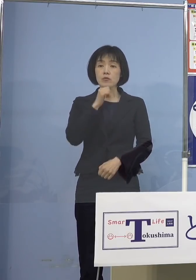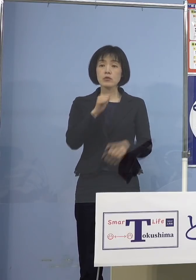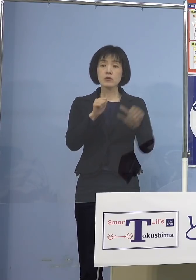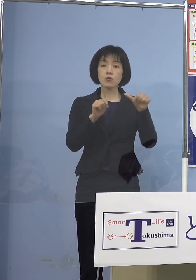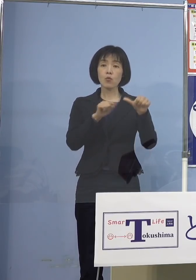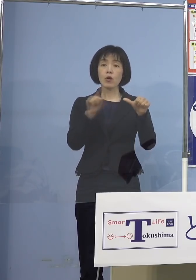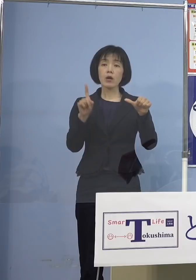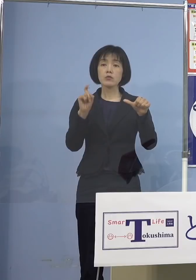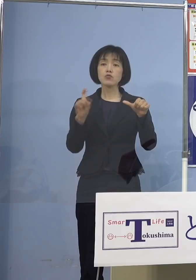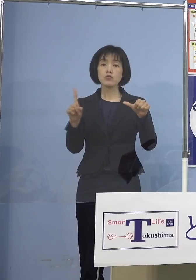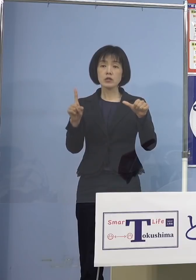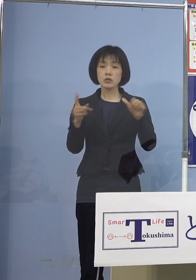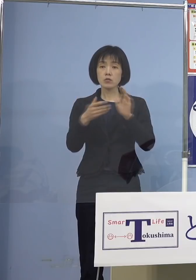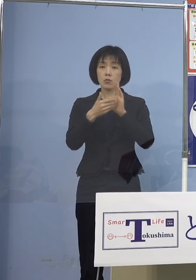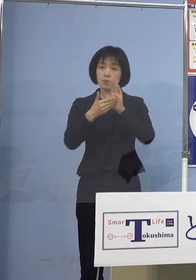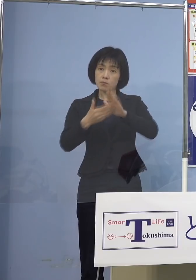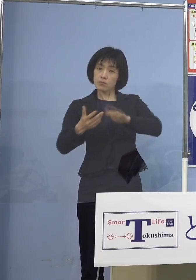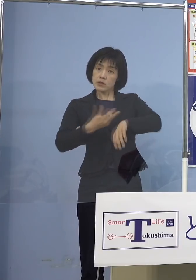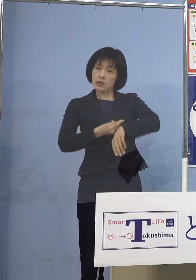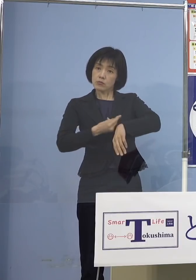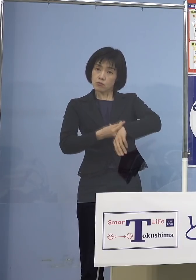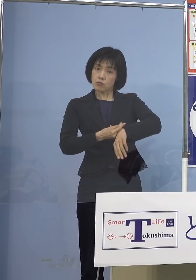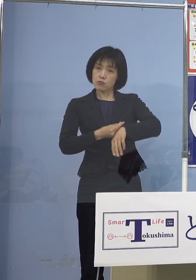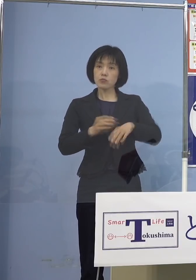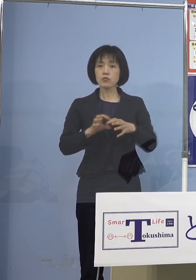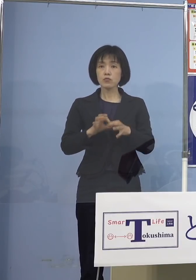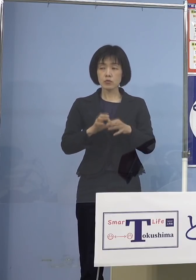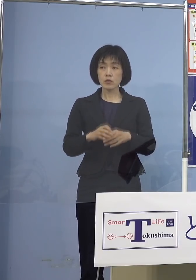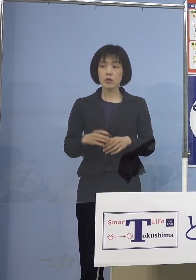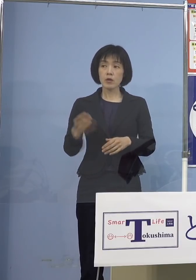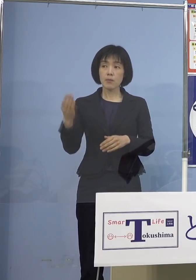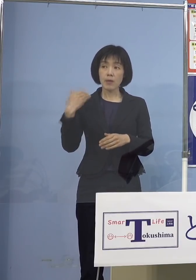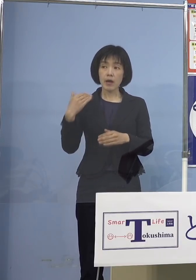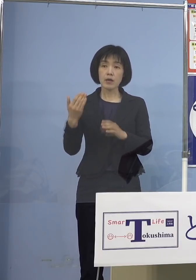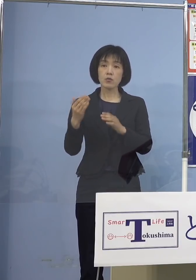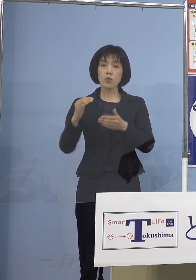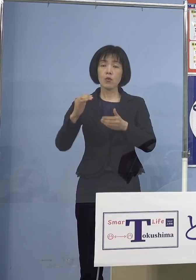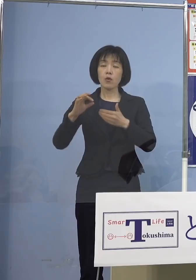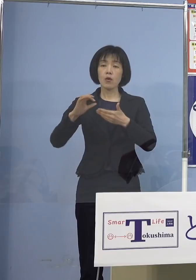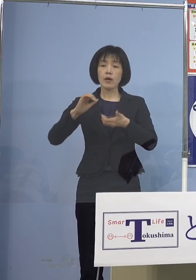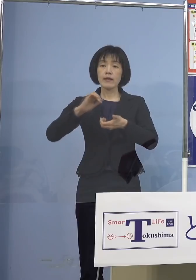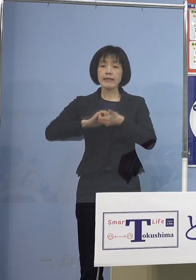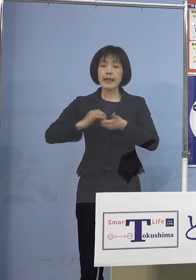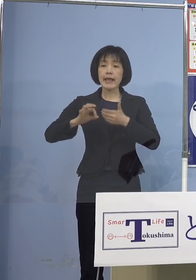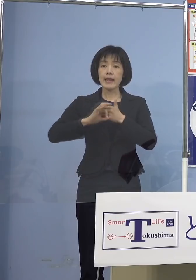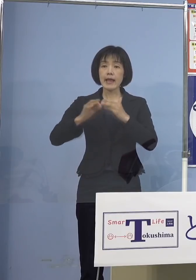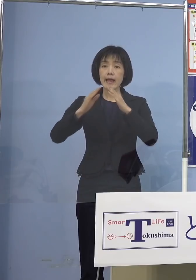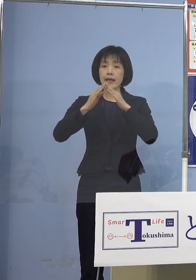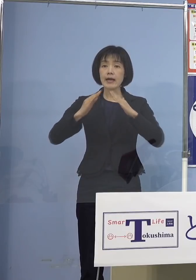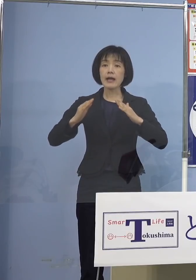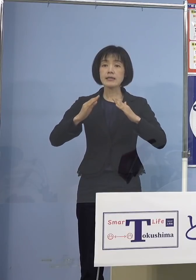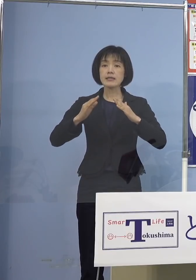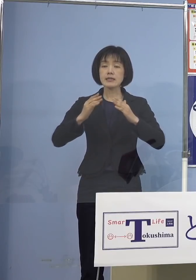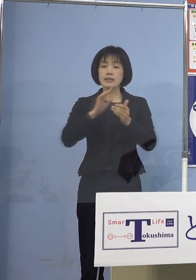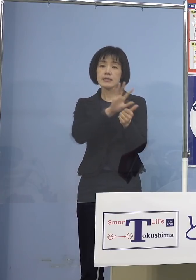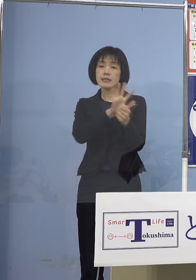ワクチン接種なんですけれども 先月の定例会見で知事の方で